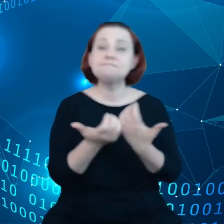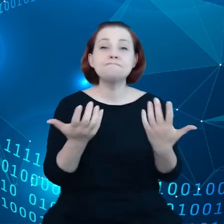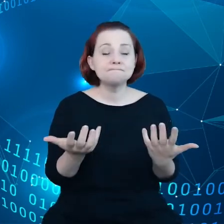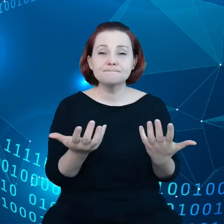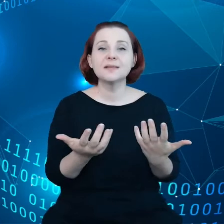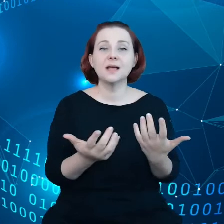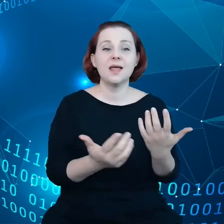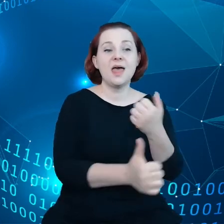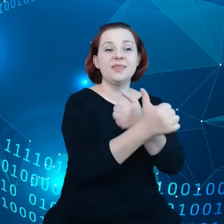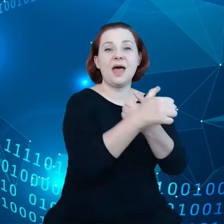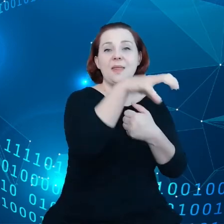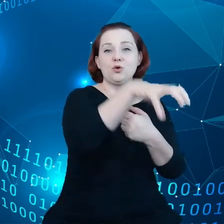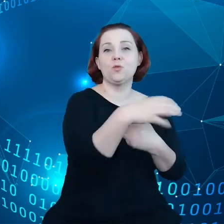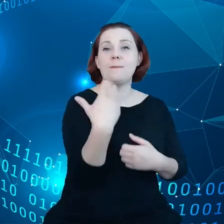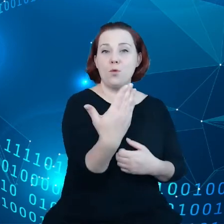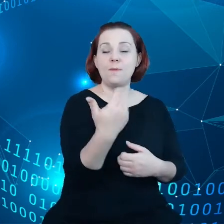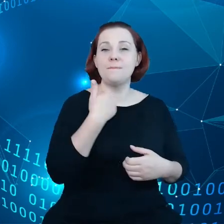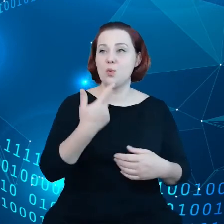publicznego były dostępne dla przedsiębiorstw.